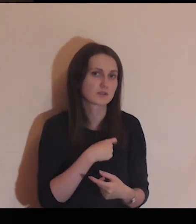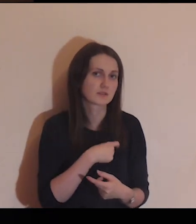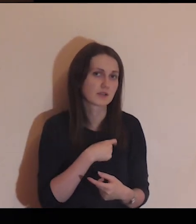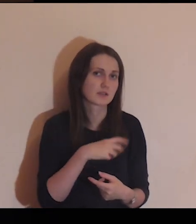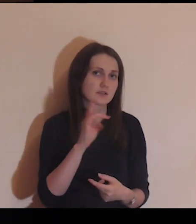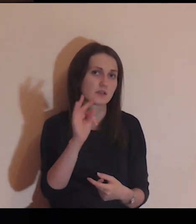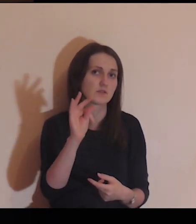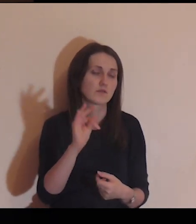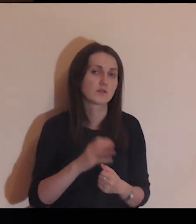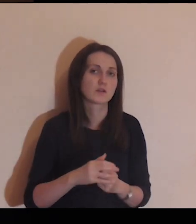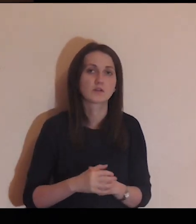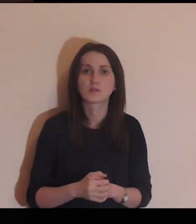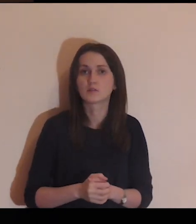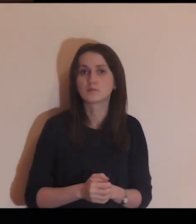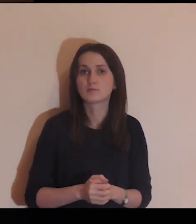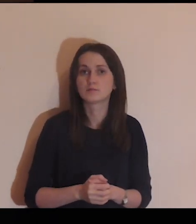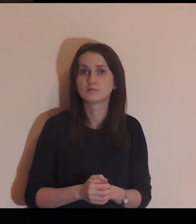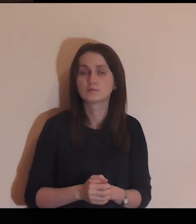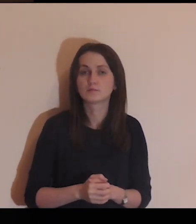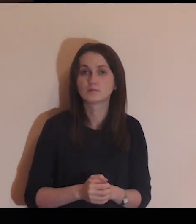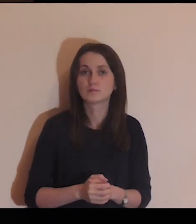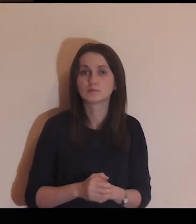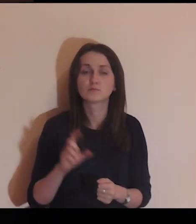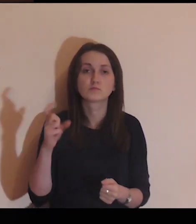posłuchaj swojego serca.